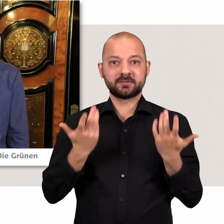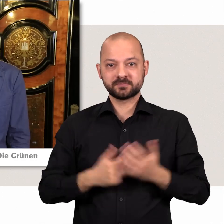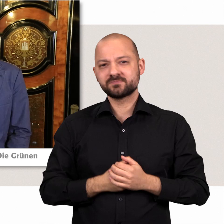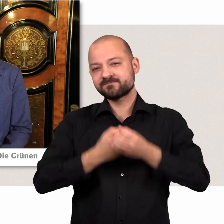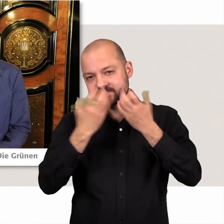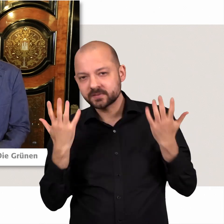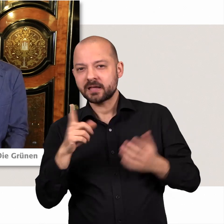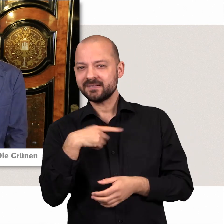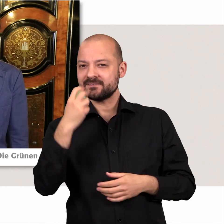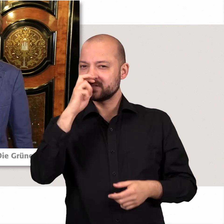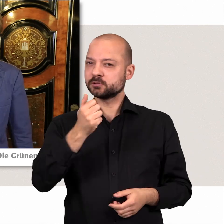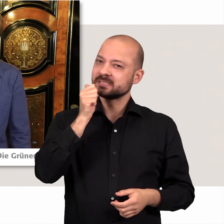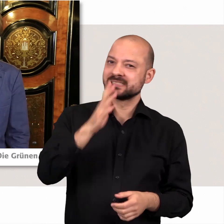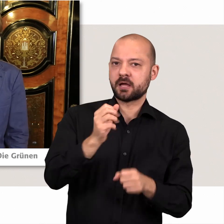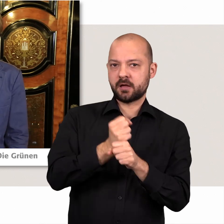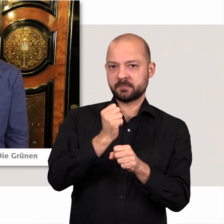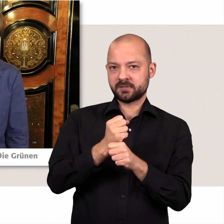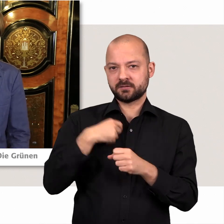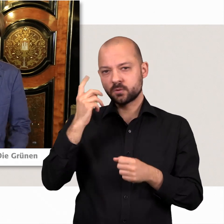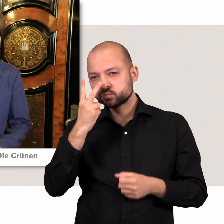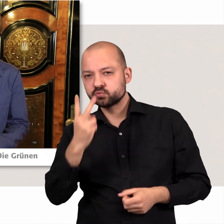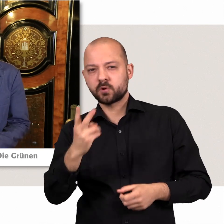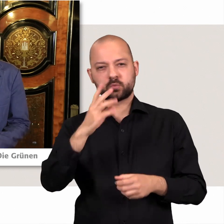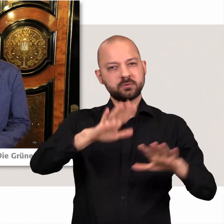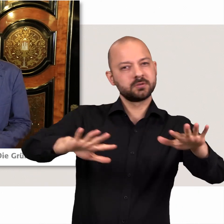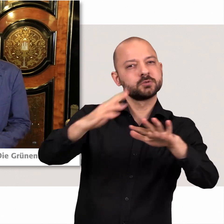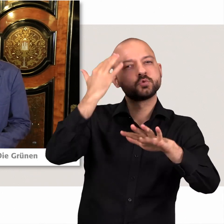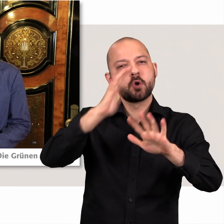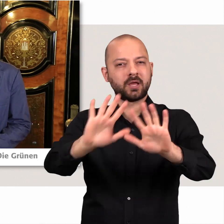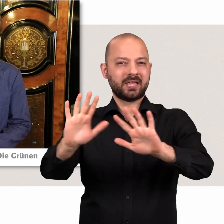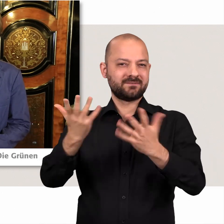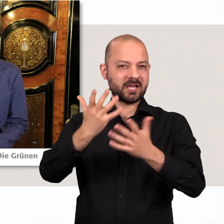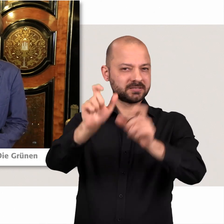Na wir versuchen in unserer tägliche Arbeit die Sorgen und Nöte der Menschen in unserer Stadt aufzunehmen